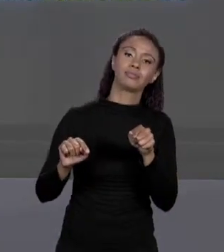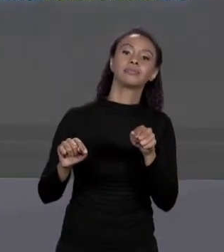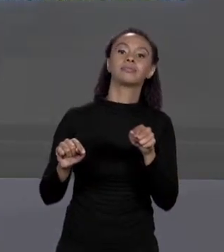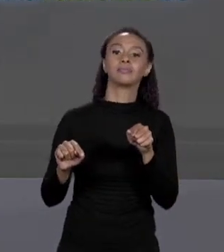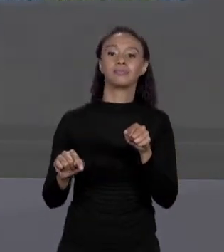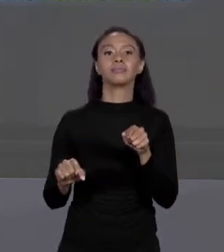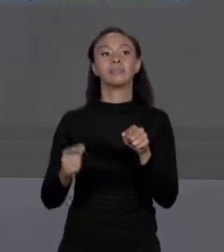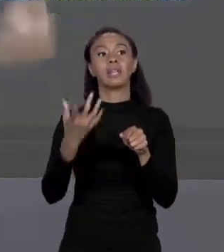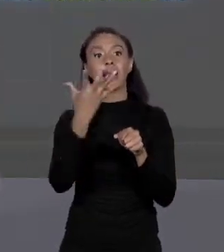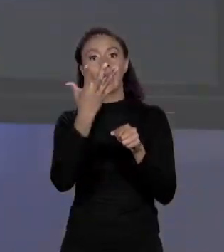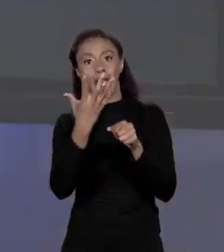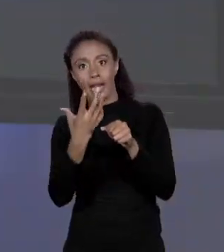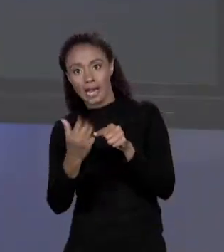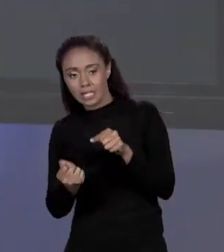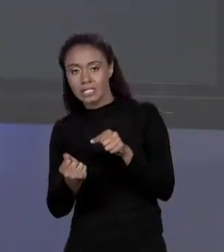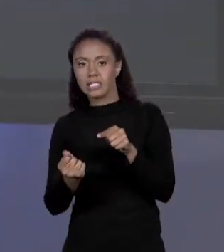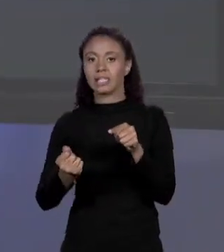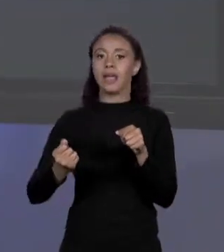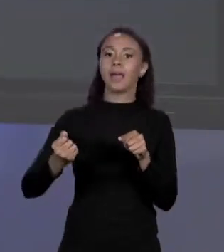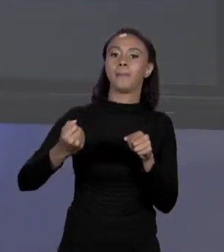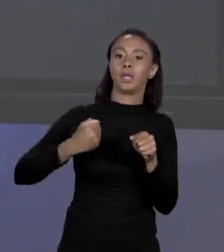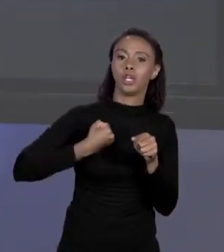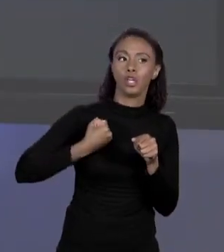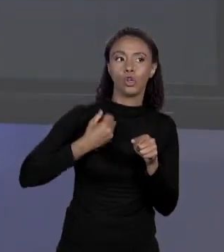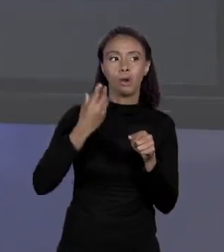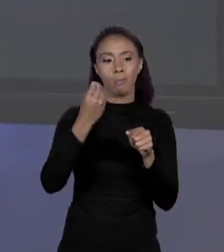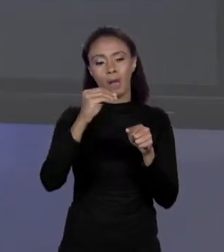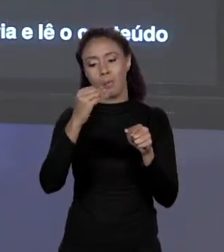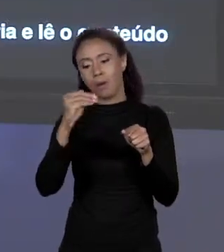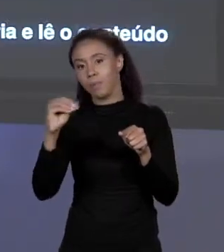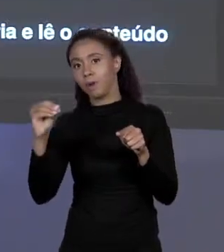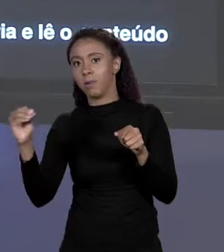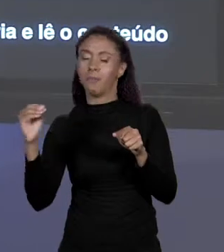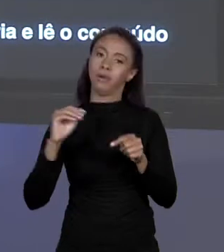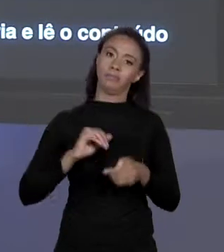ESSE VALORES, É ASSIM QUE ESTÁ A CONFIGURAÇÃO DE MEMÓRIA.